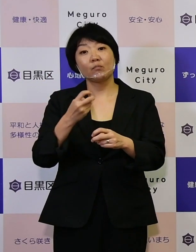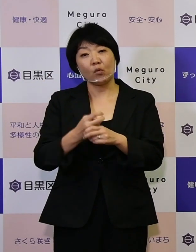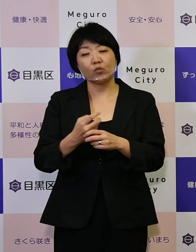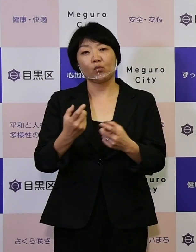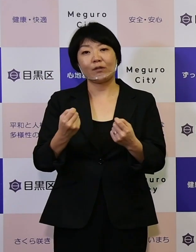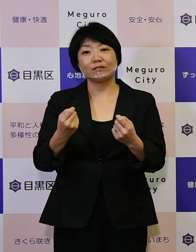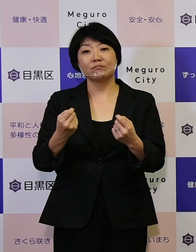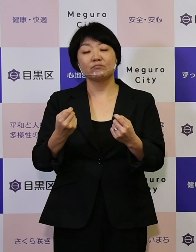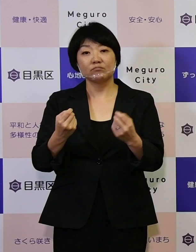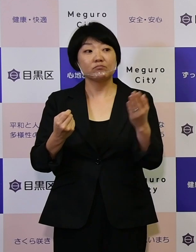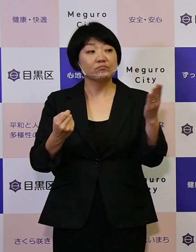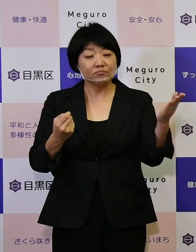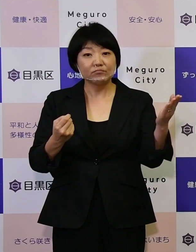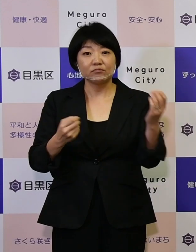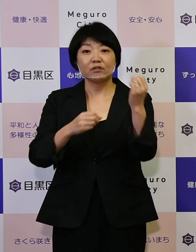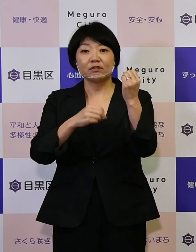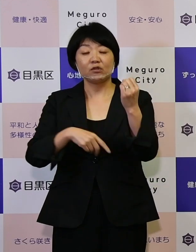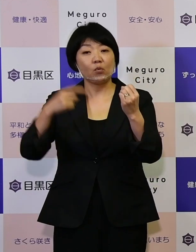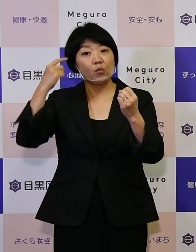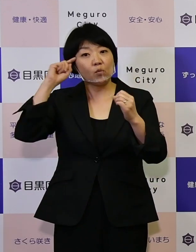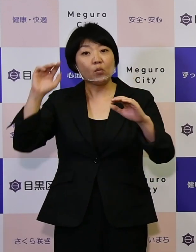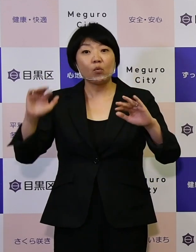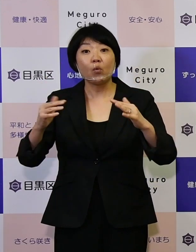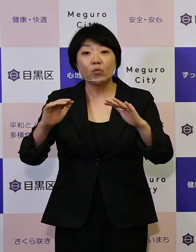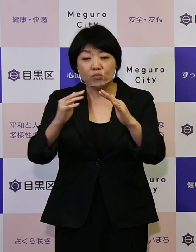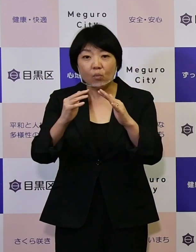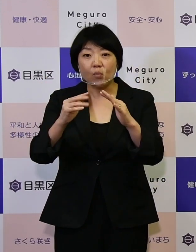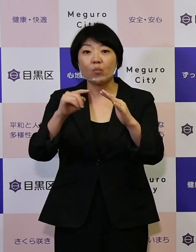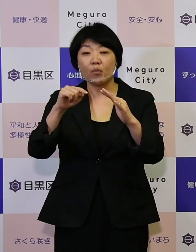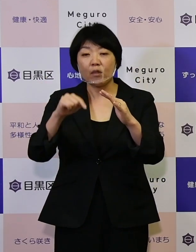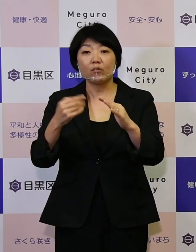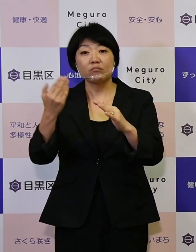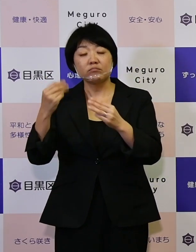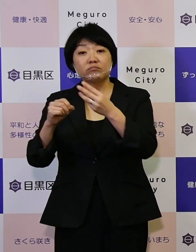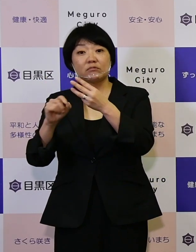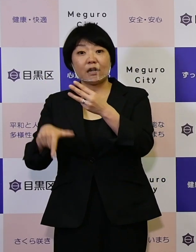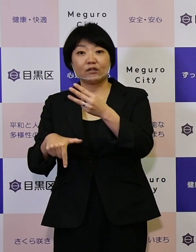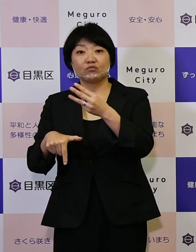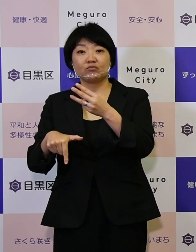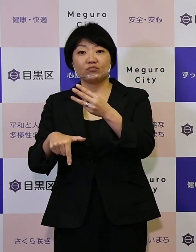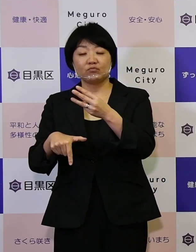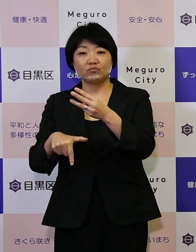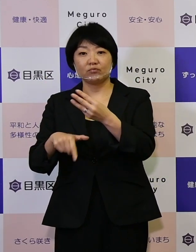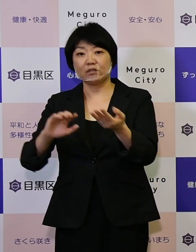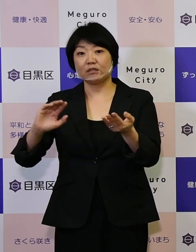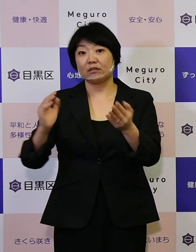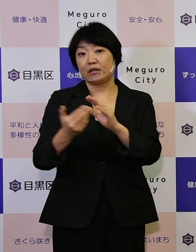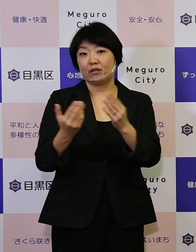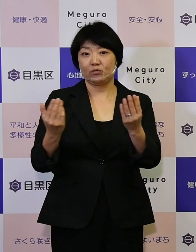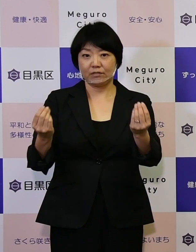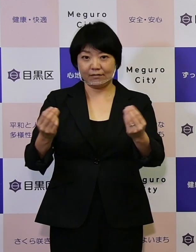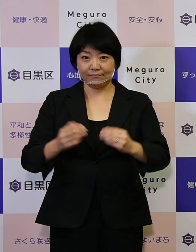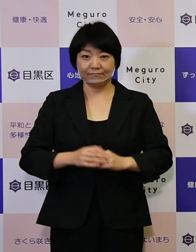この基本構想を今年の3月に改定いたしました。